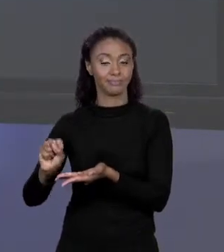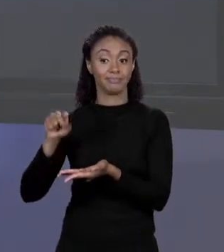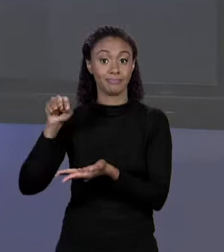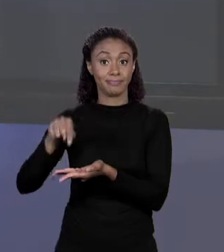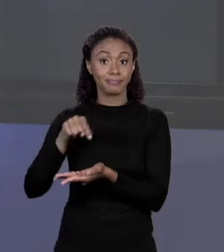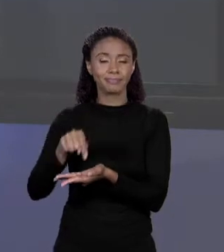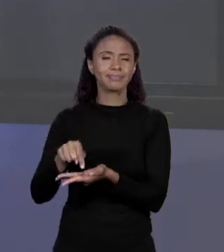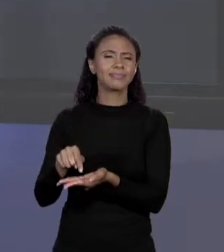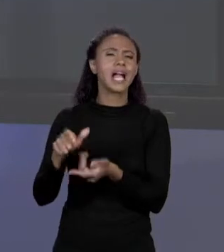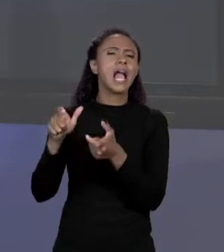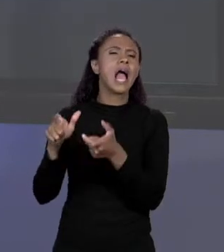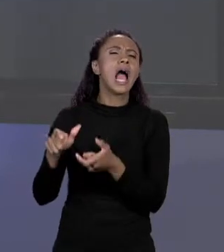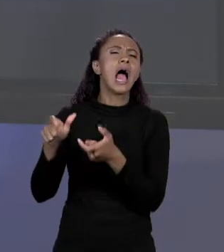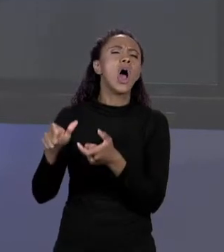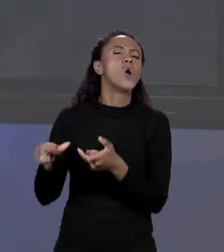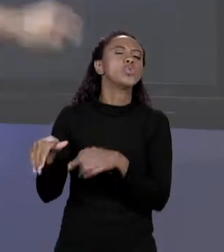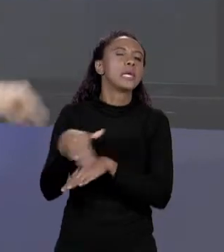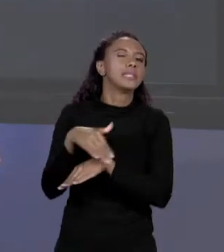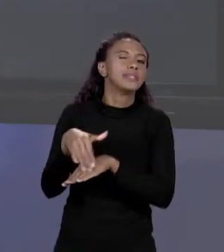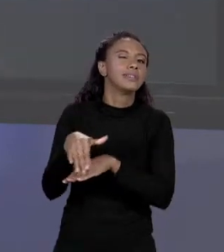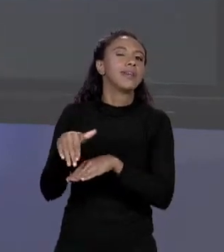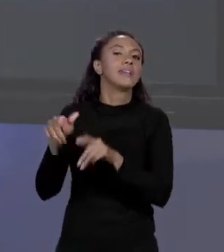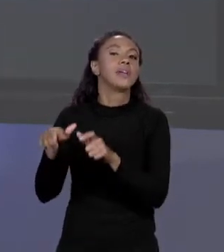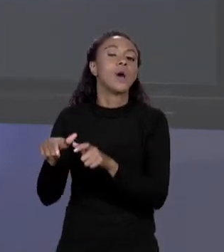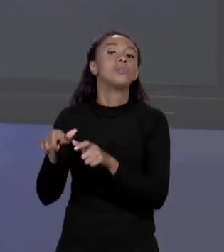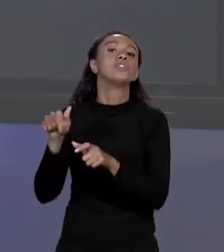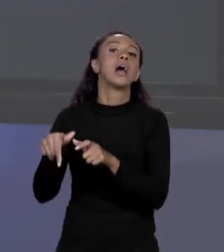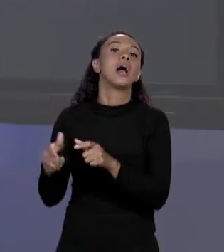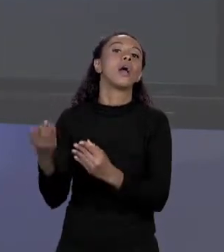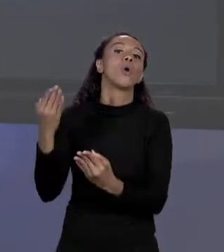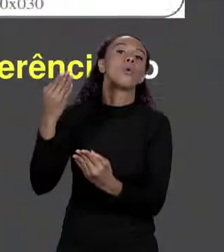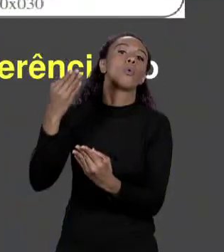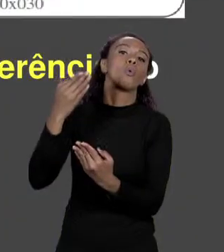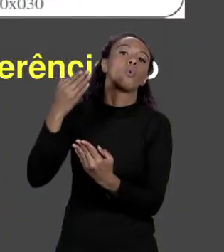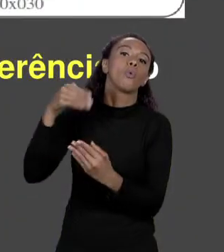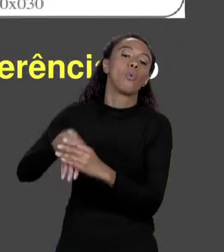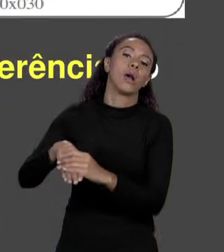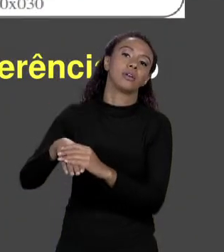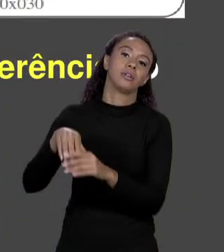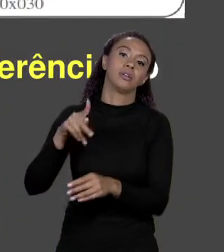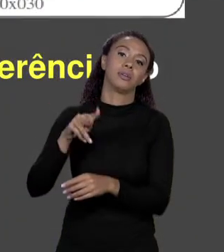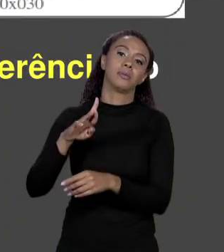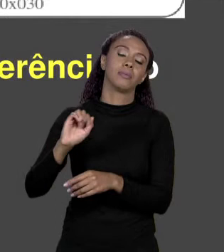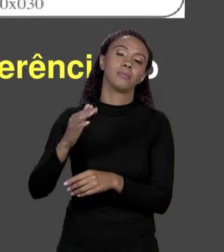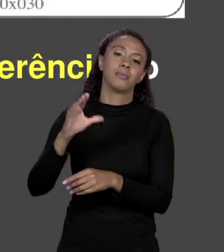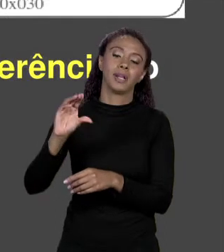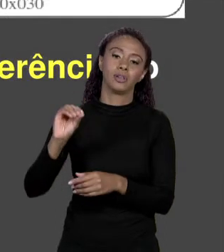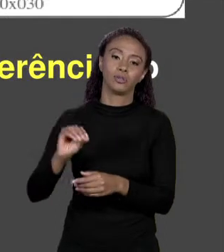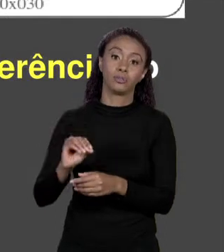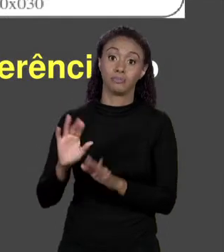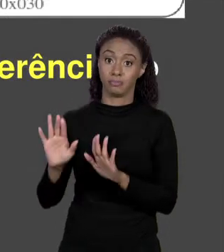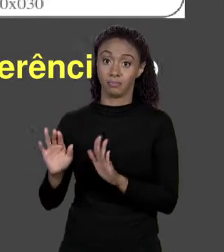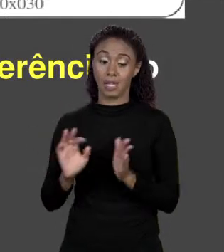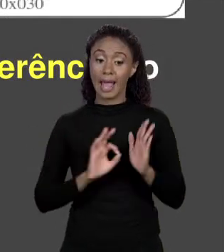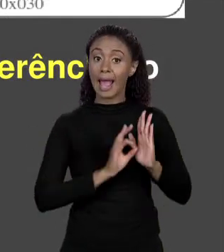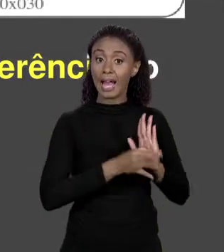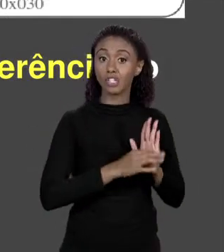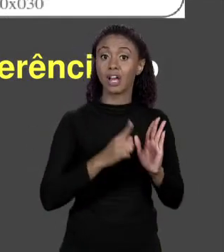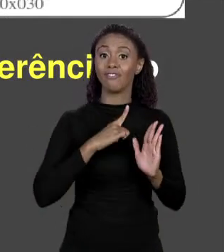ELE GUARDA EM PREÇOS. EM JAVA ELE FAZ ESSES DOIS CAMINHOS ENTÃO EM VEZ DE ALOCAR O